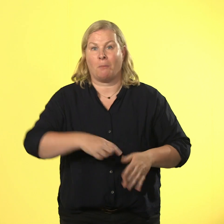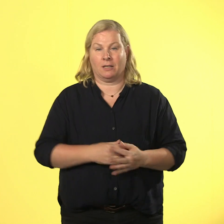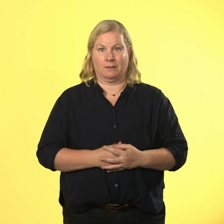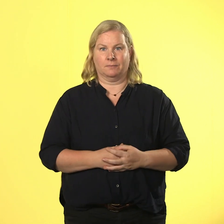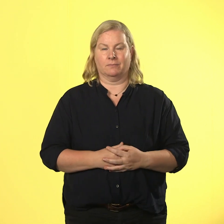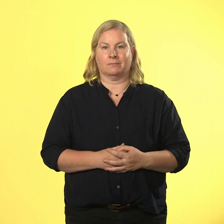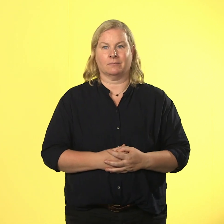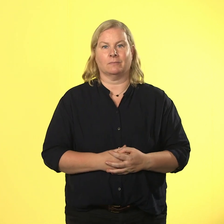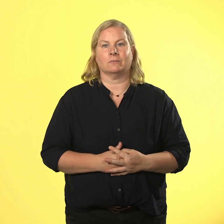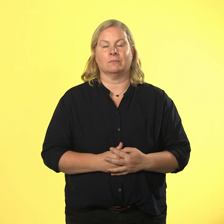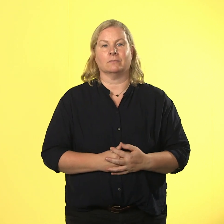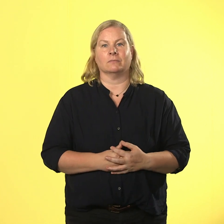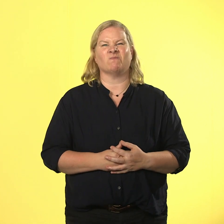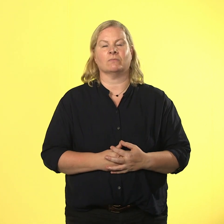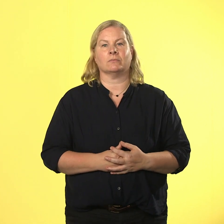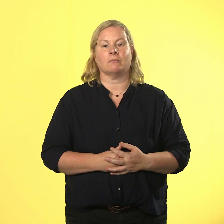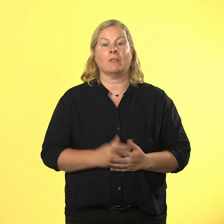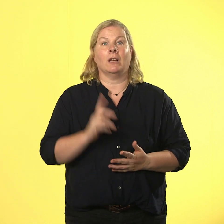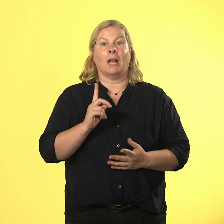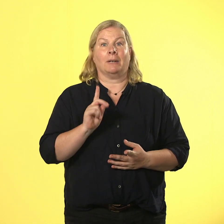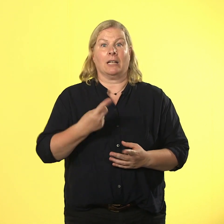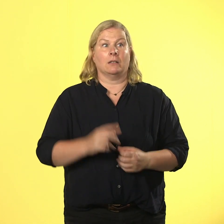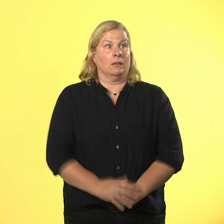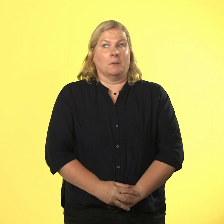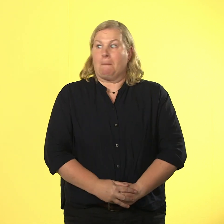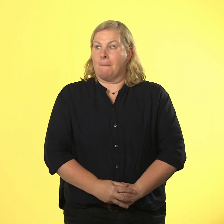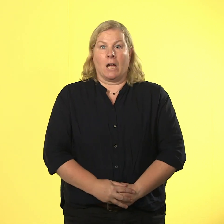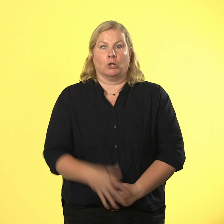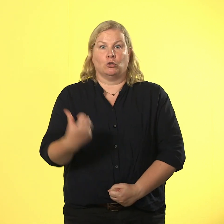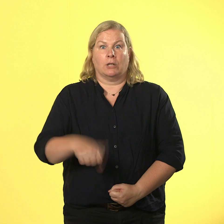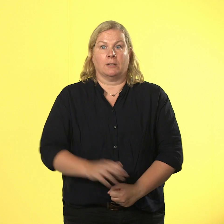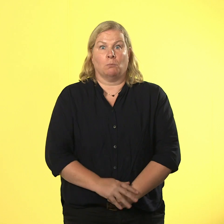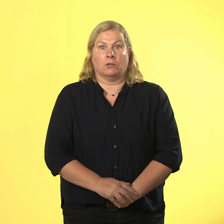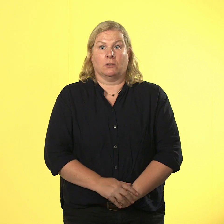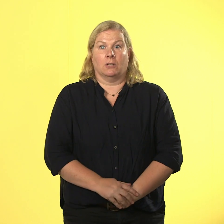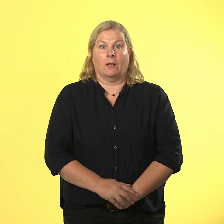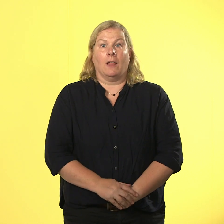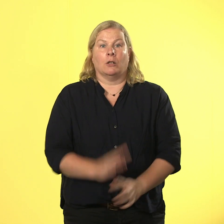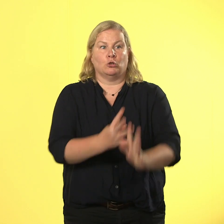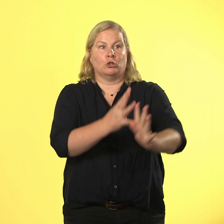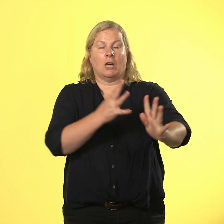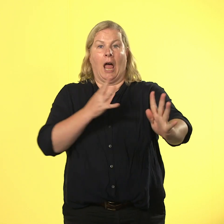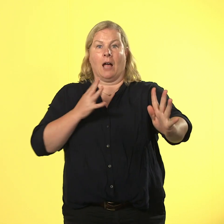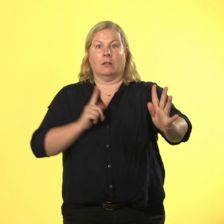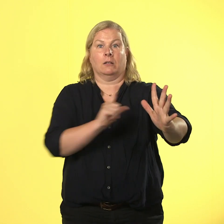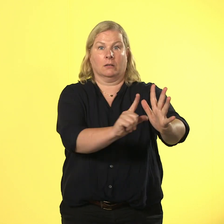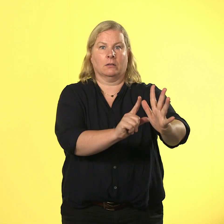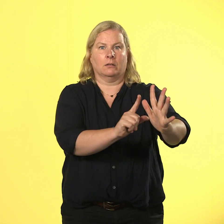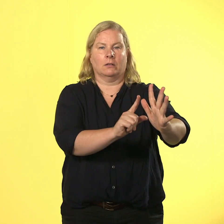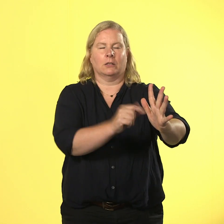doof, wenn es dann in der hose drückt und einem eine riesige schlange begegnet. keiner